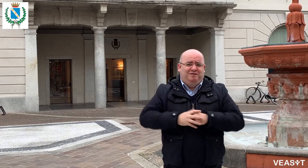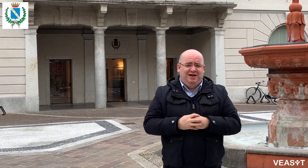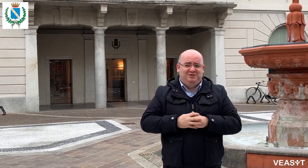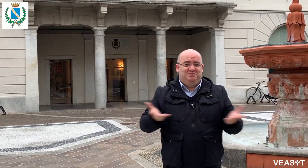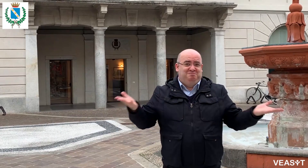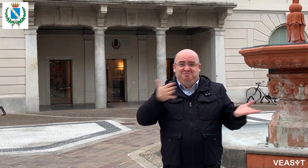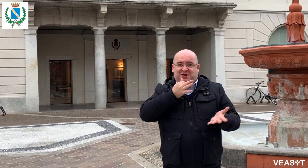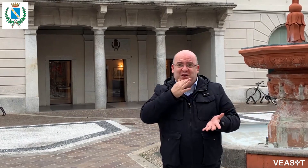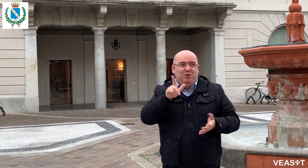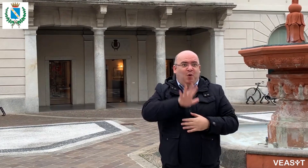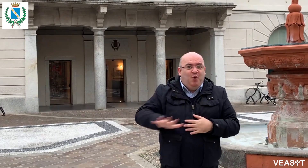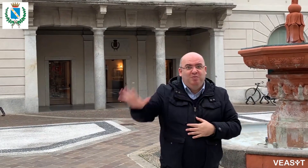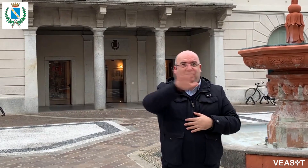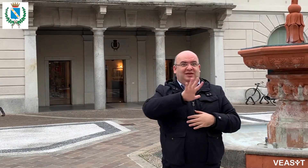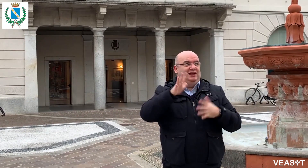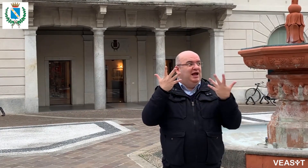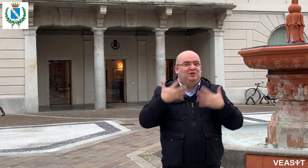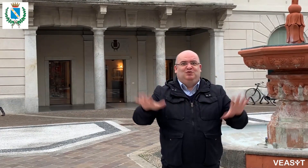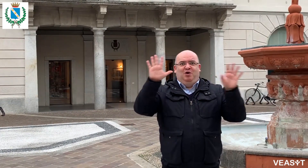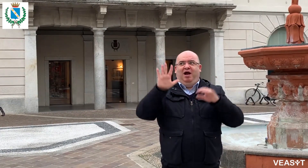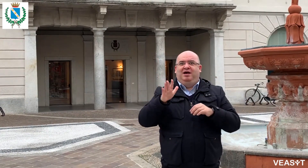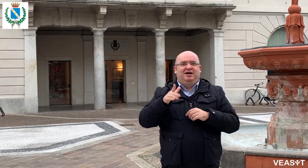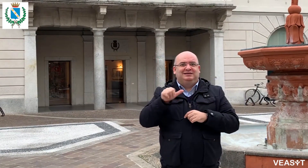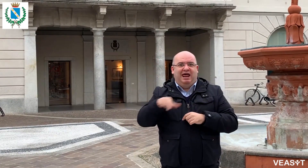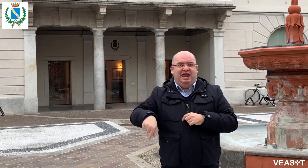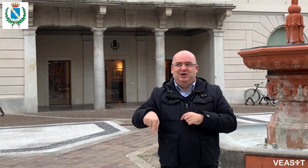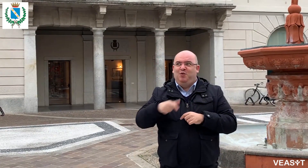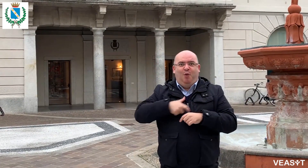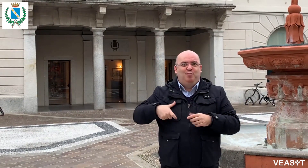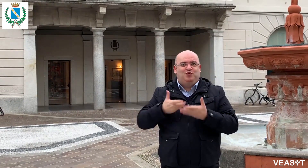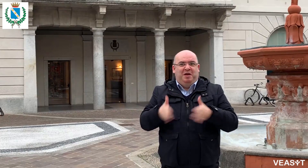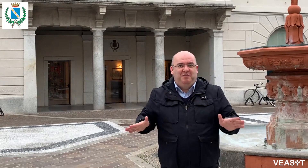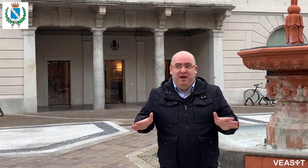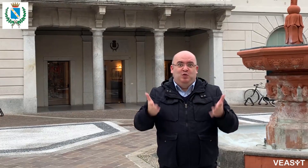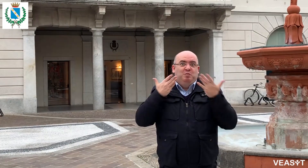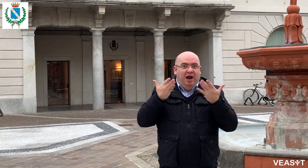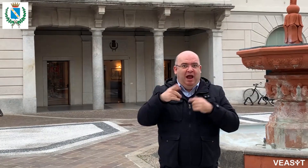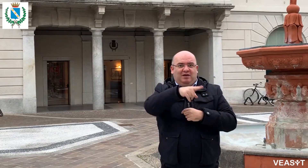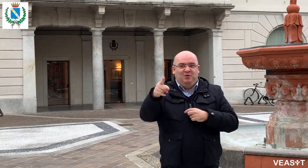Questo è il primo Comune della Lombardia che ha attivato questo servizio,